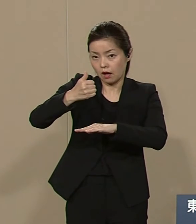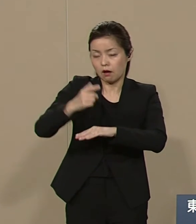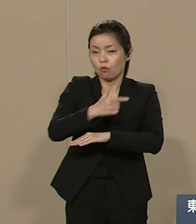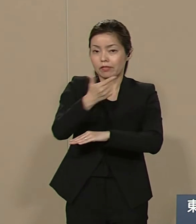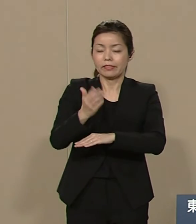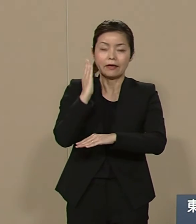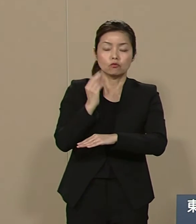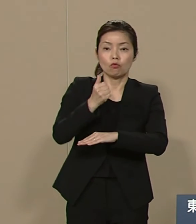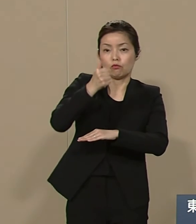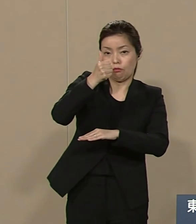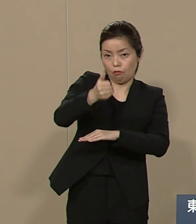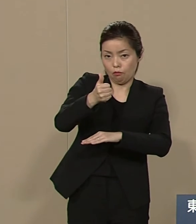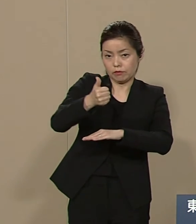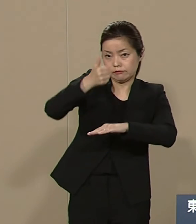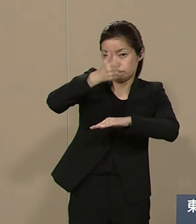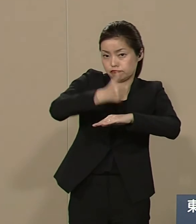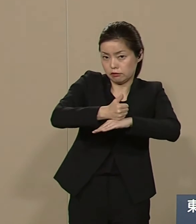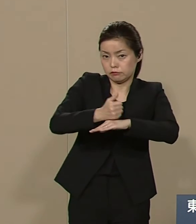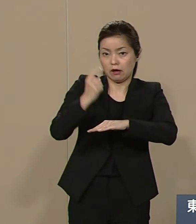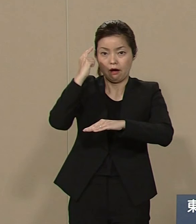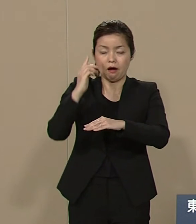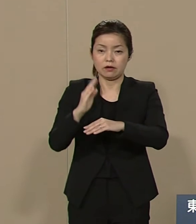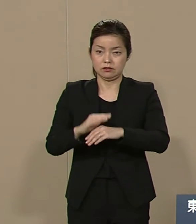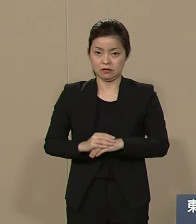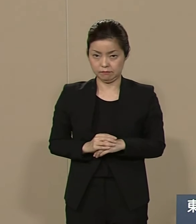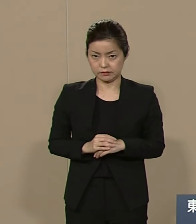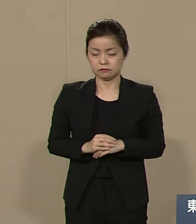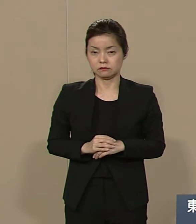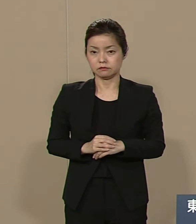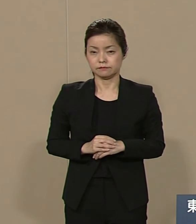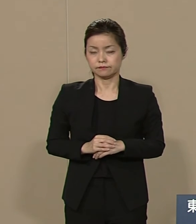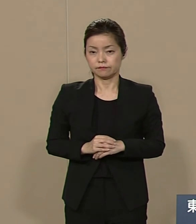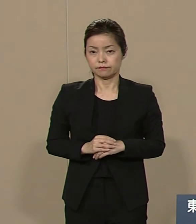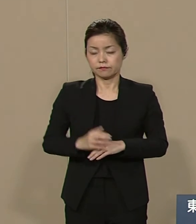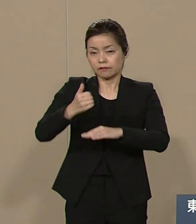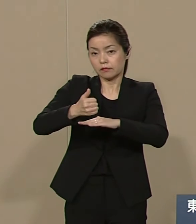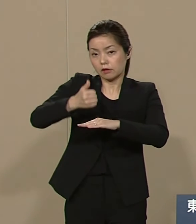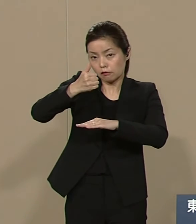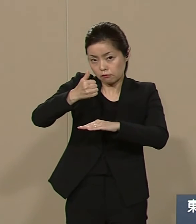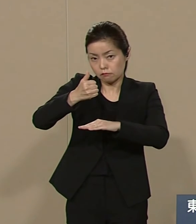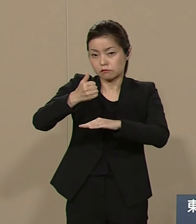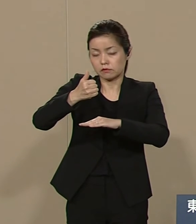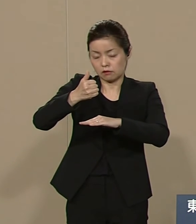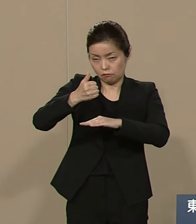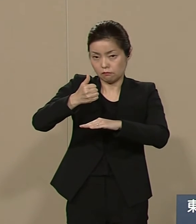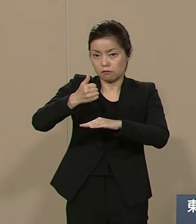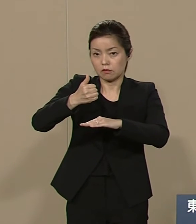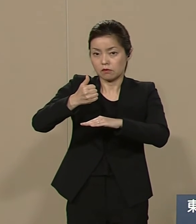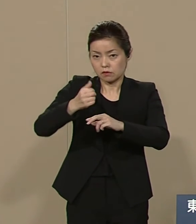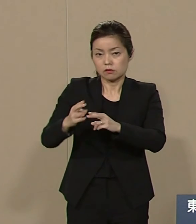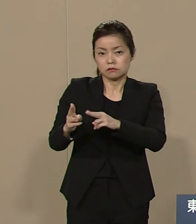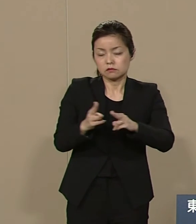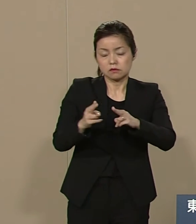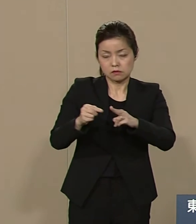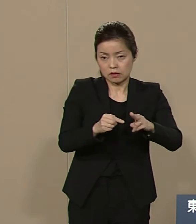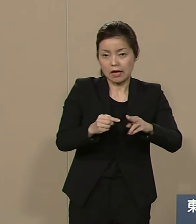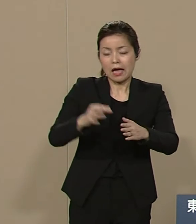そして 天皇制度にまつわる 社会の資産をすべて 観光事業として財源化します